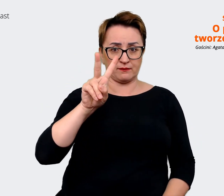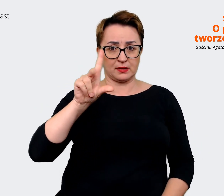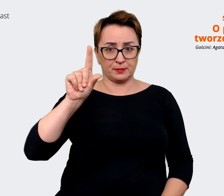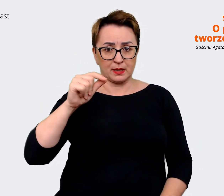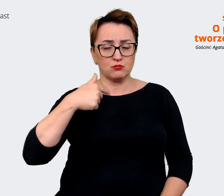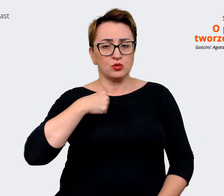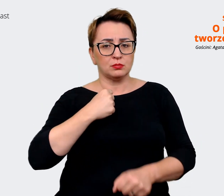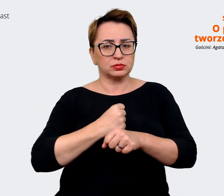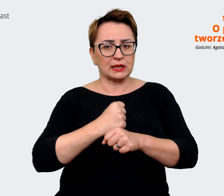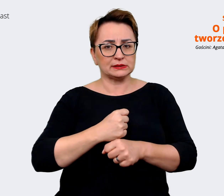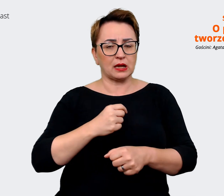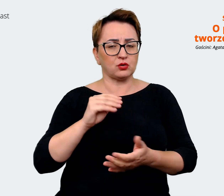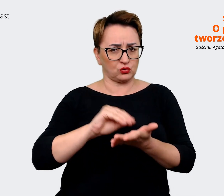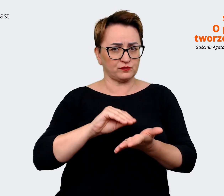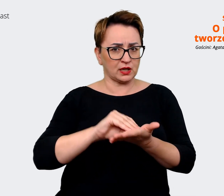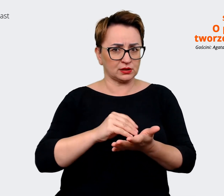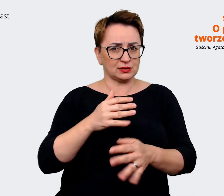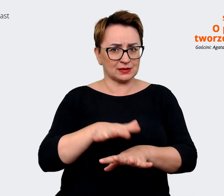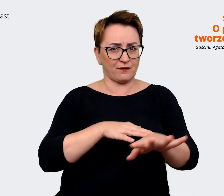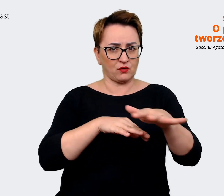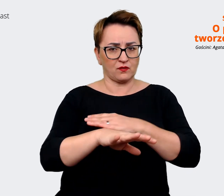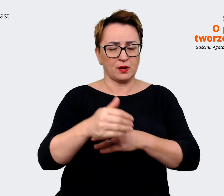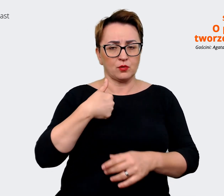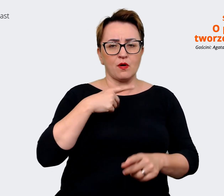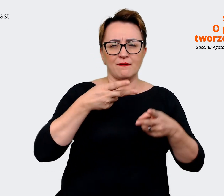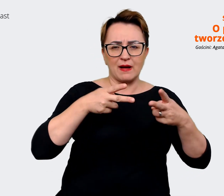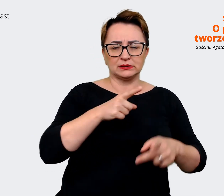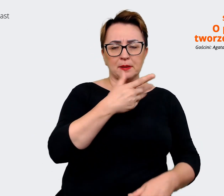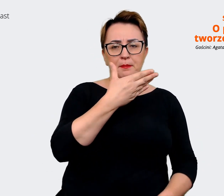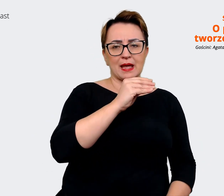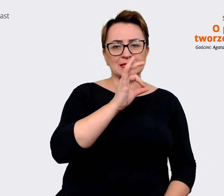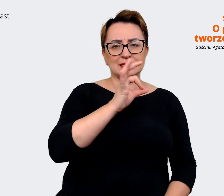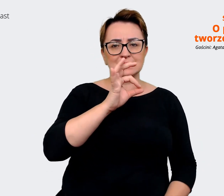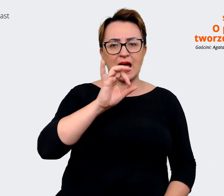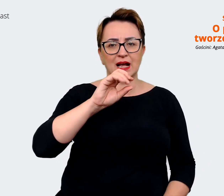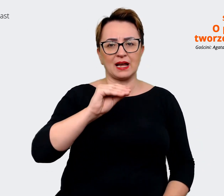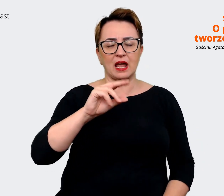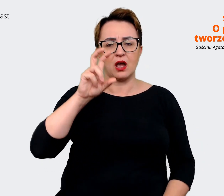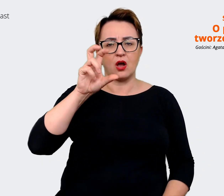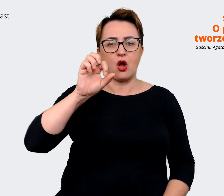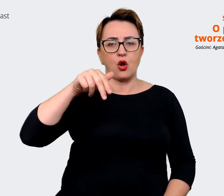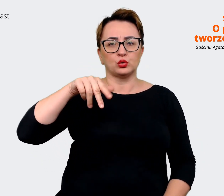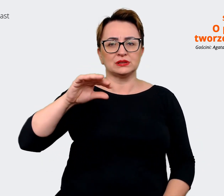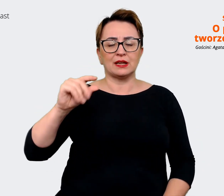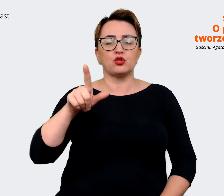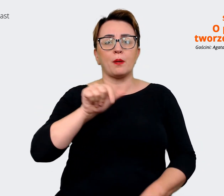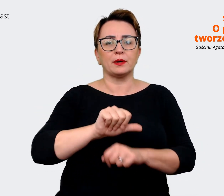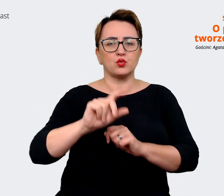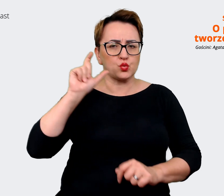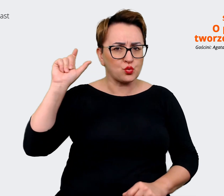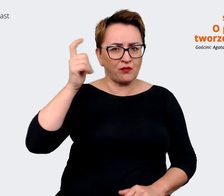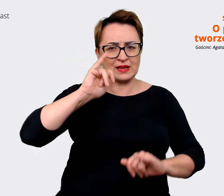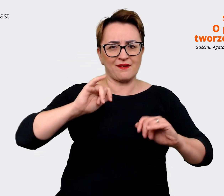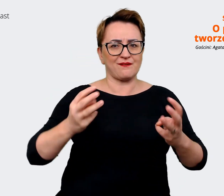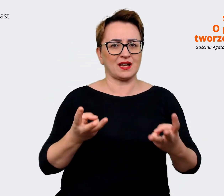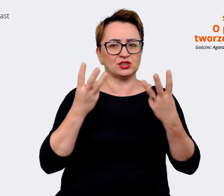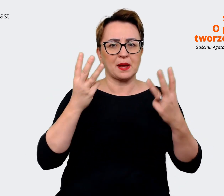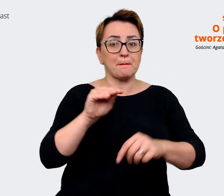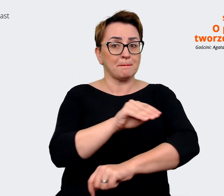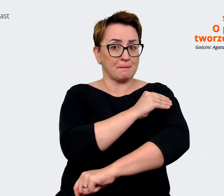to oczywiście ten message house był głównym i najważniejszym materiałem, a my zrobiliśmy coś